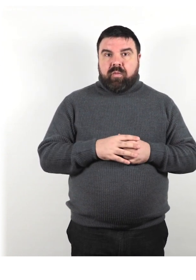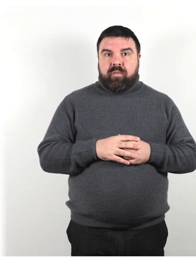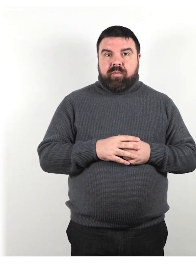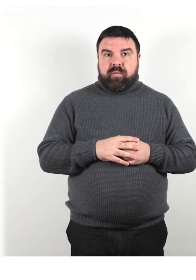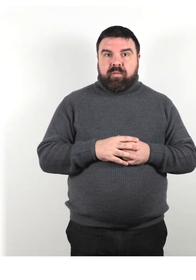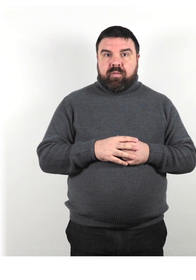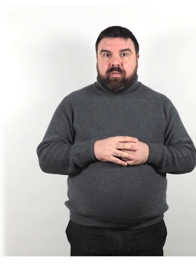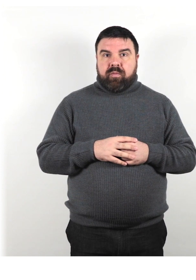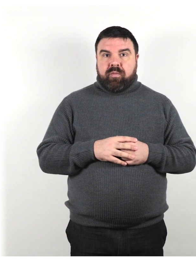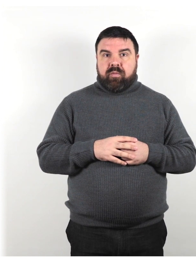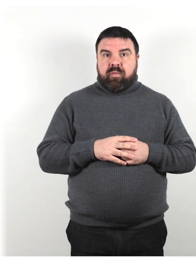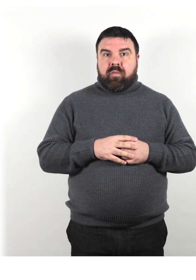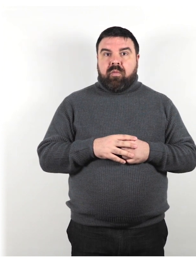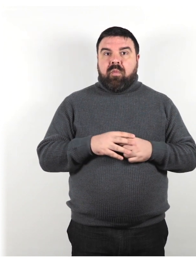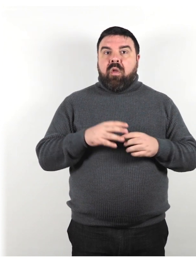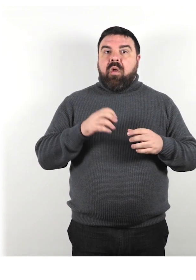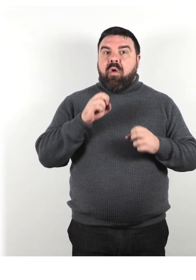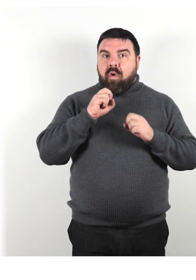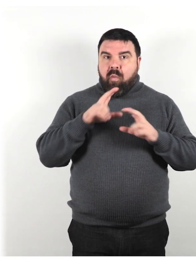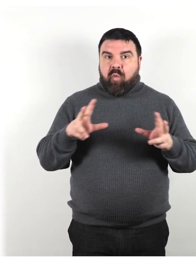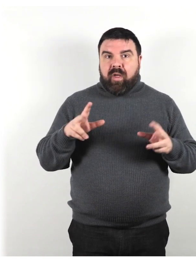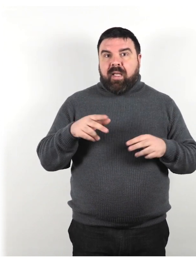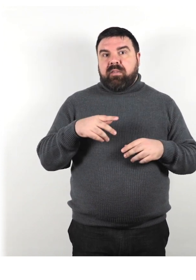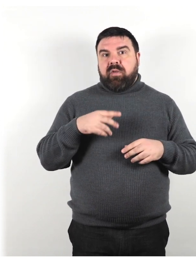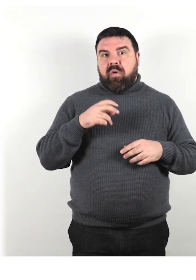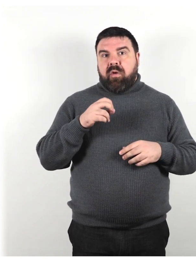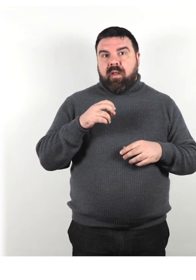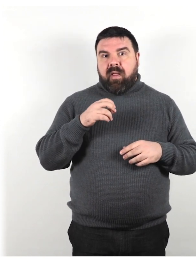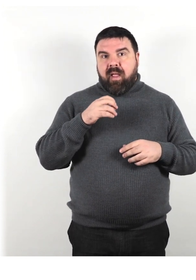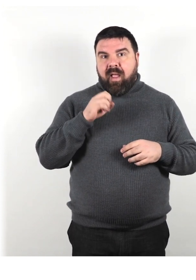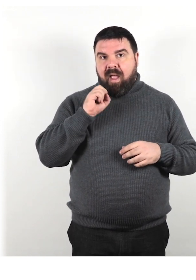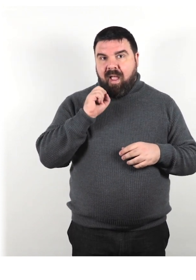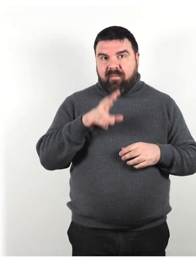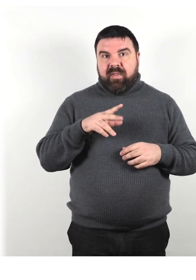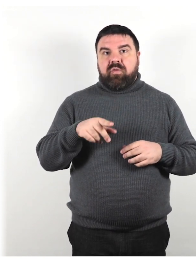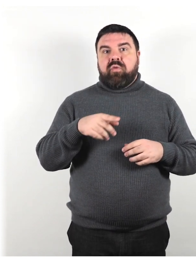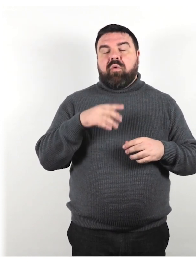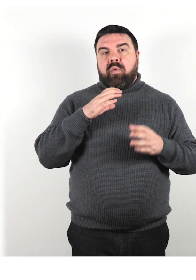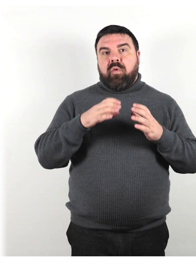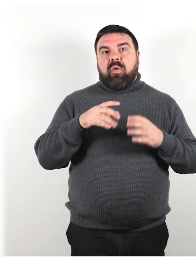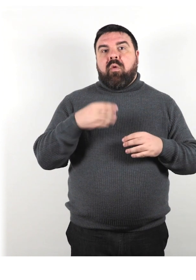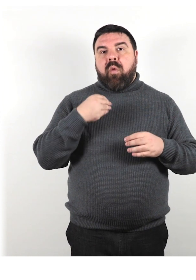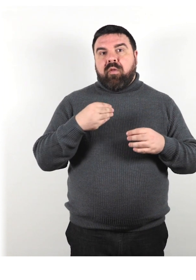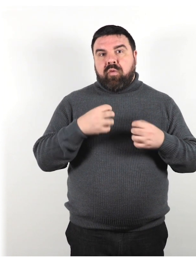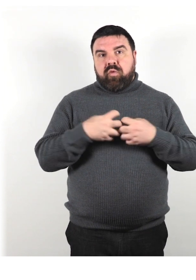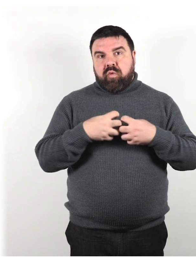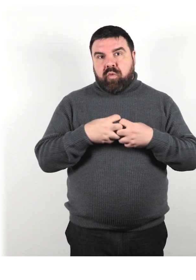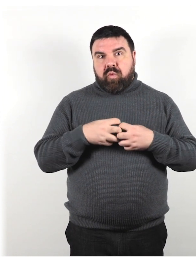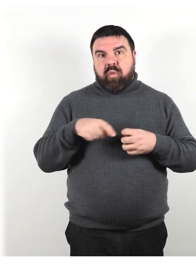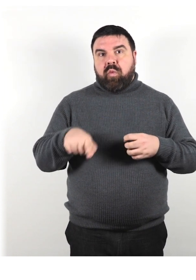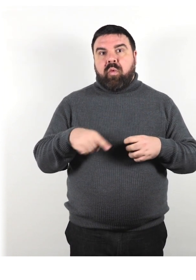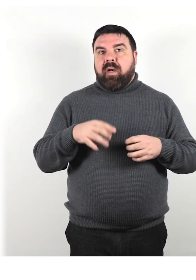Comunicazione di un avviso quando qualsiasi struttura o parte di una struttura è temporaneamente non disponibile.